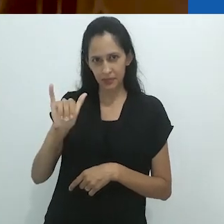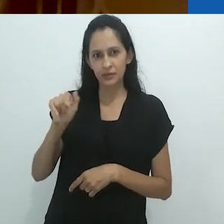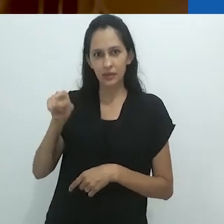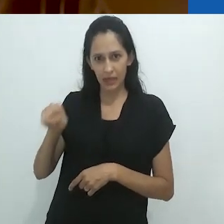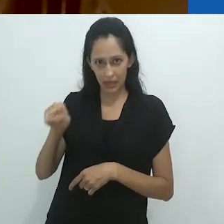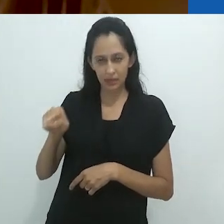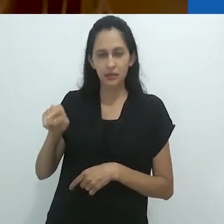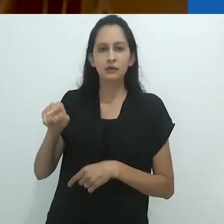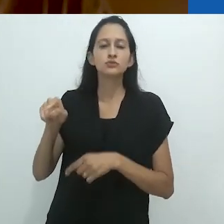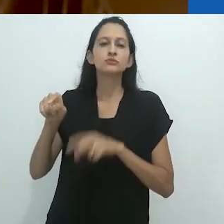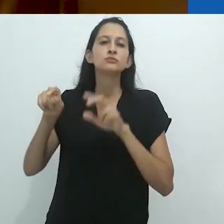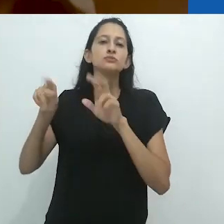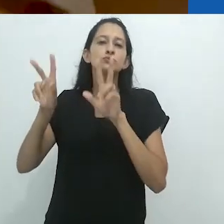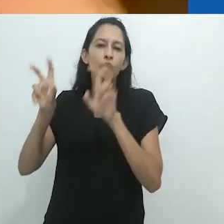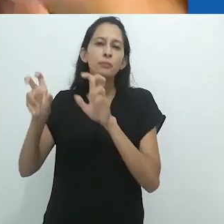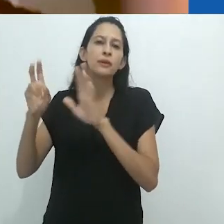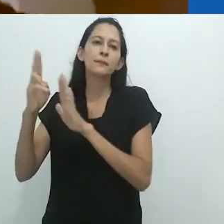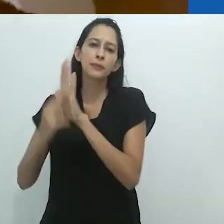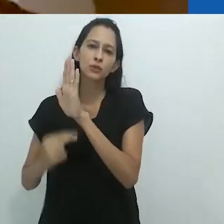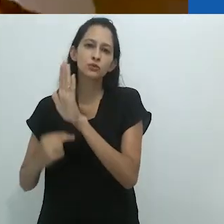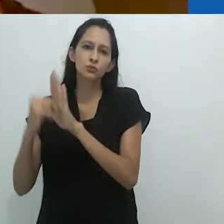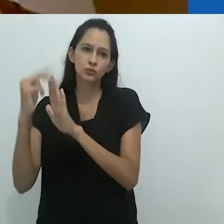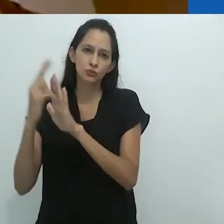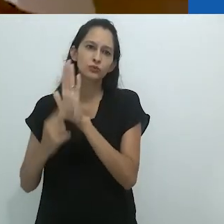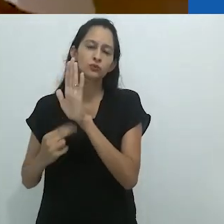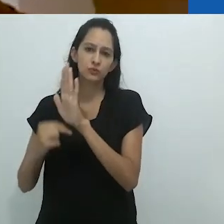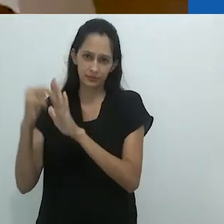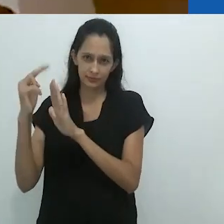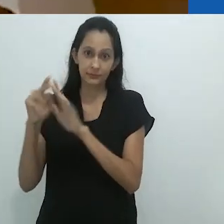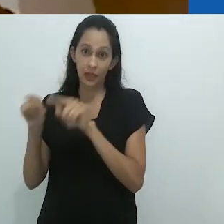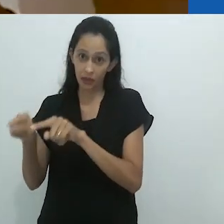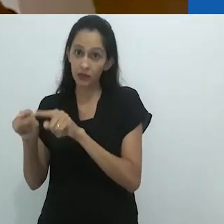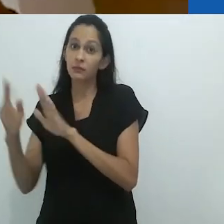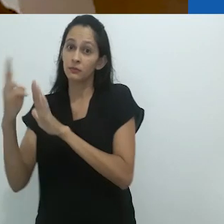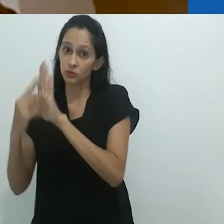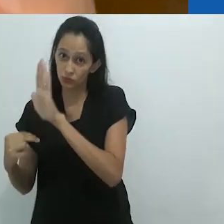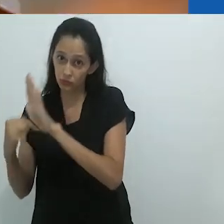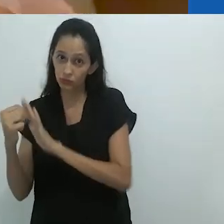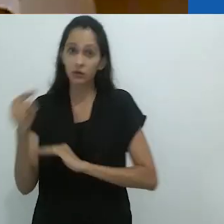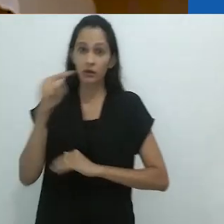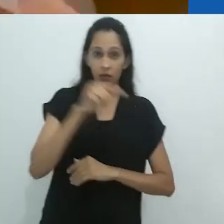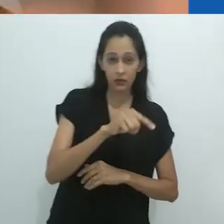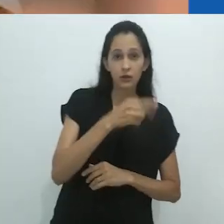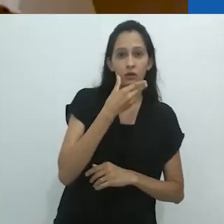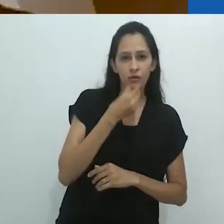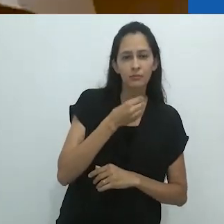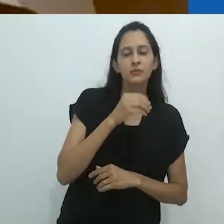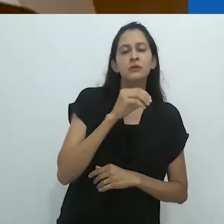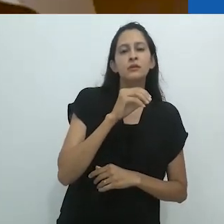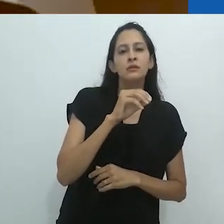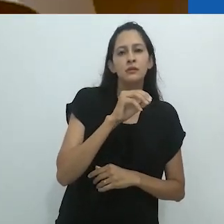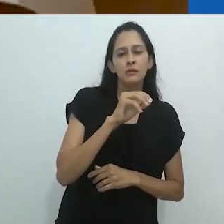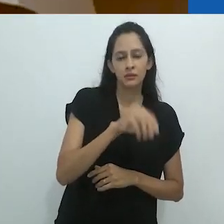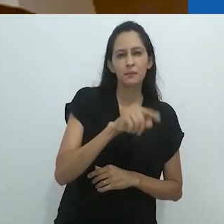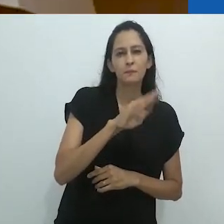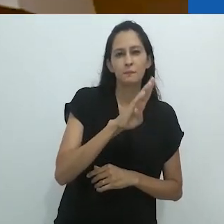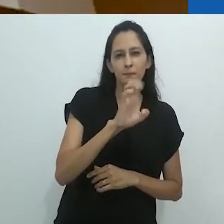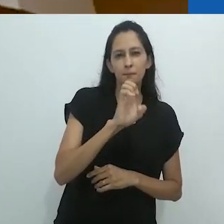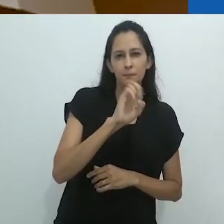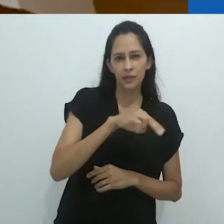em relação à pintura. Benjamin sobre filmes e Aby Warburg sobre pinturas.